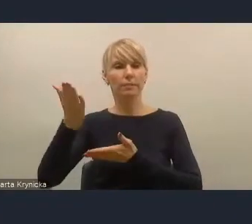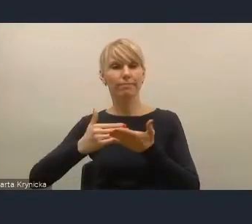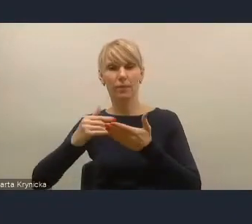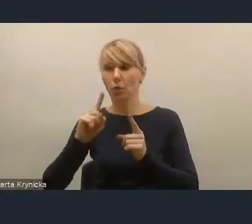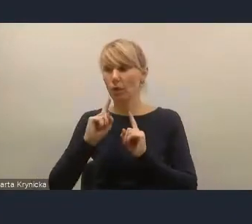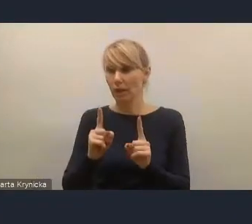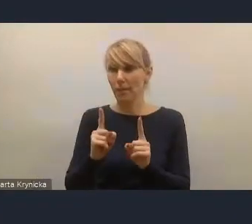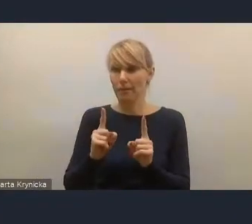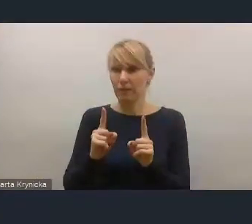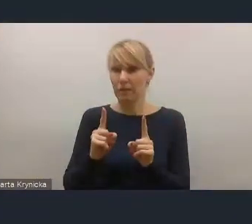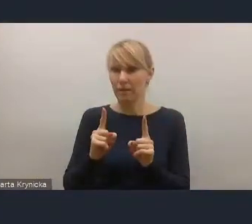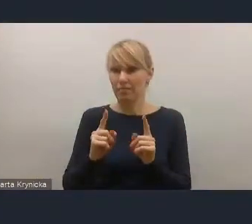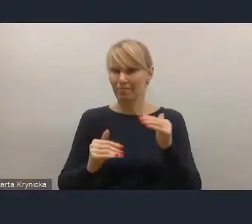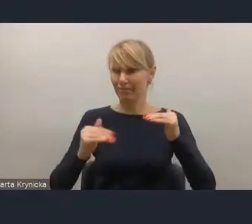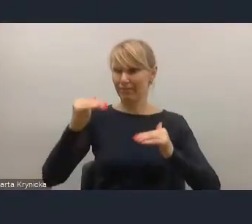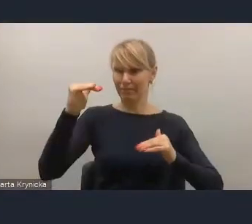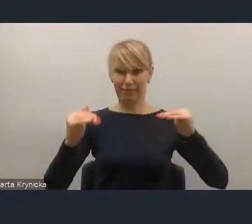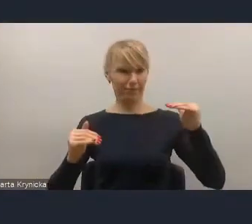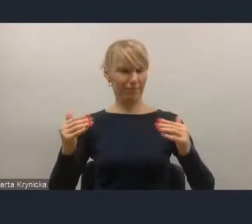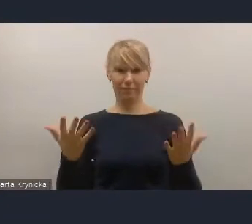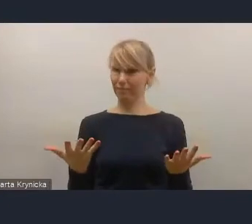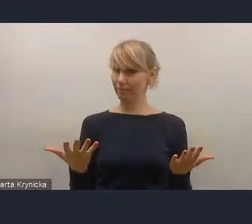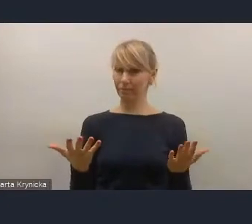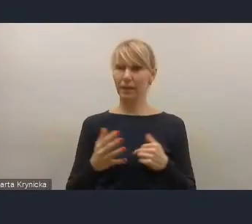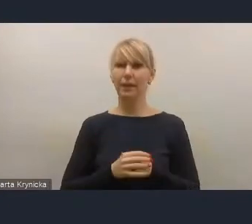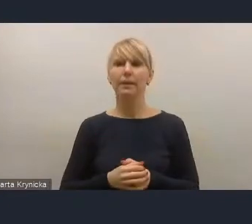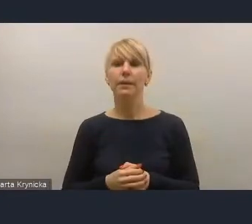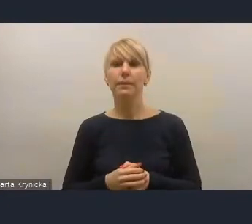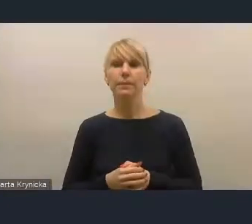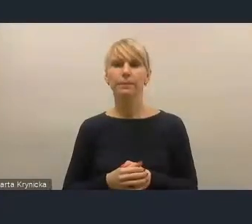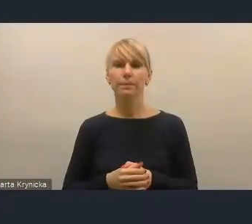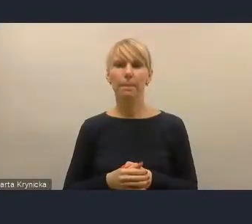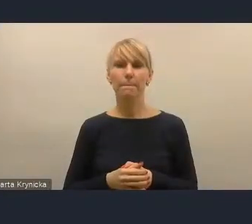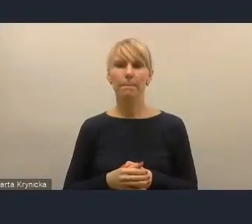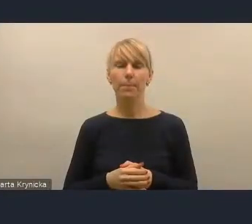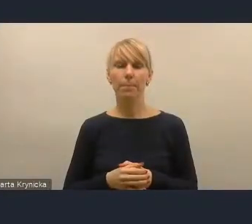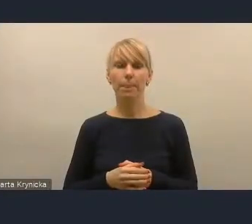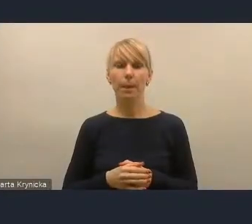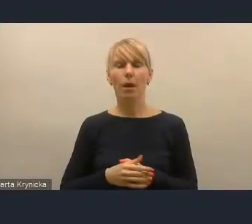I tu oczywiście Ministerstwo zwracało uwagę na to, że po pierwsze, wiadomo, że one są różnej szczegółowości,